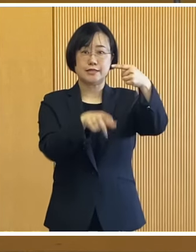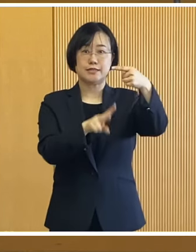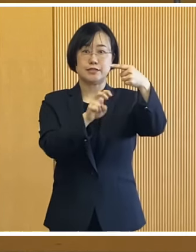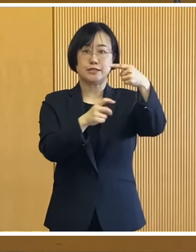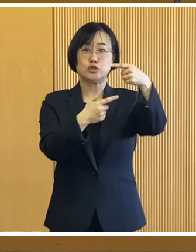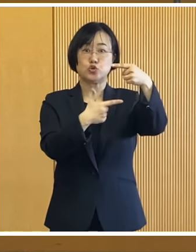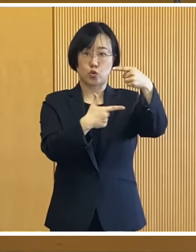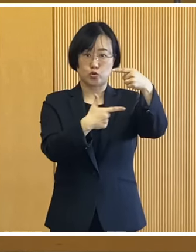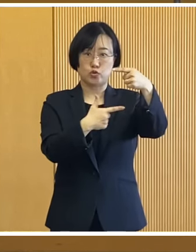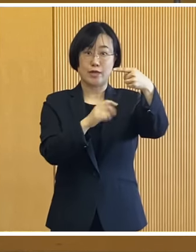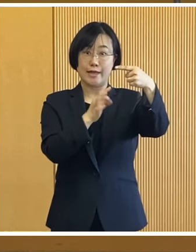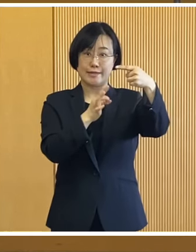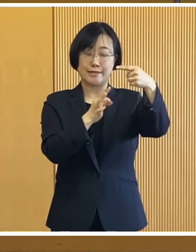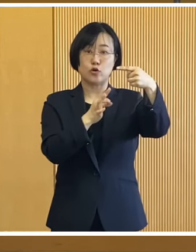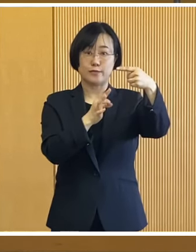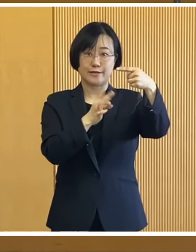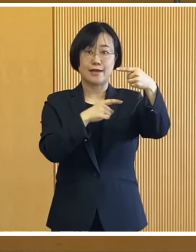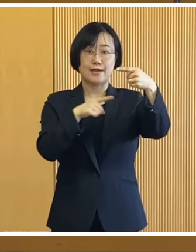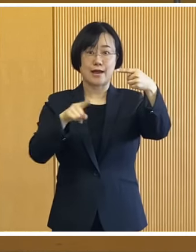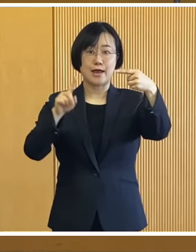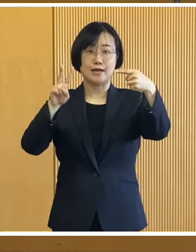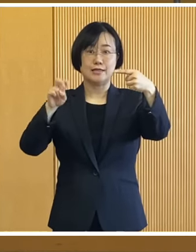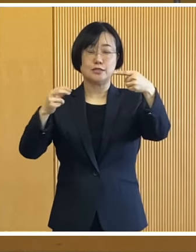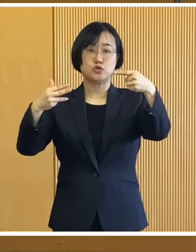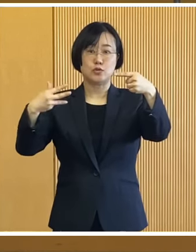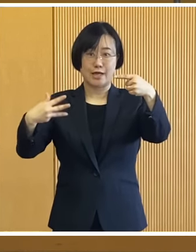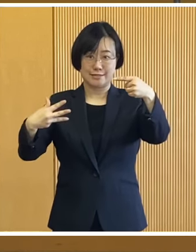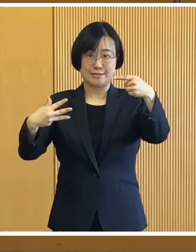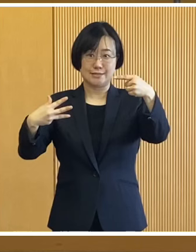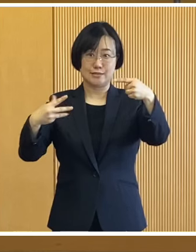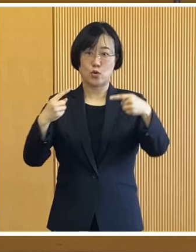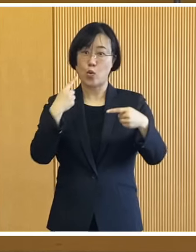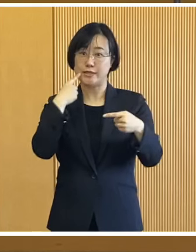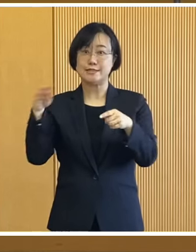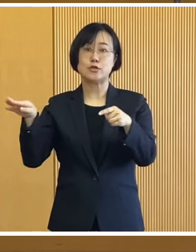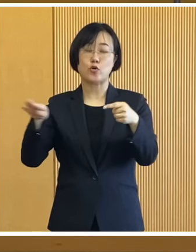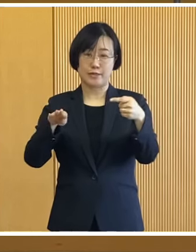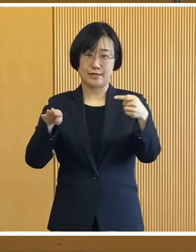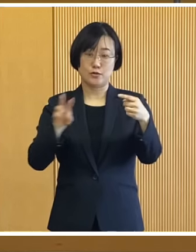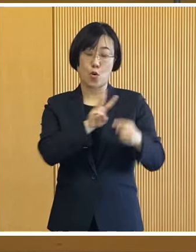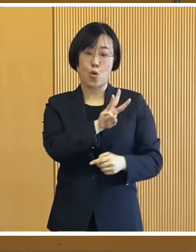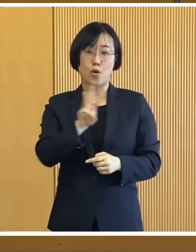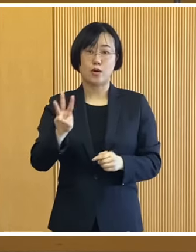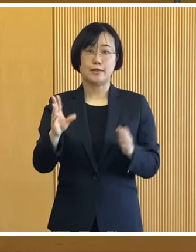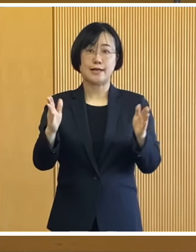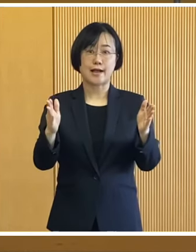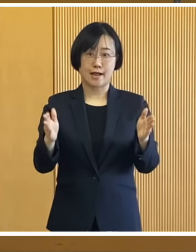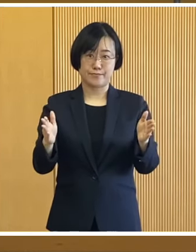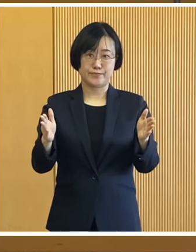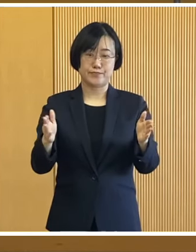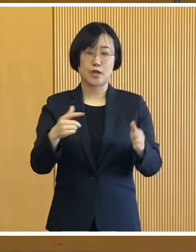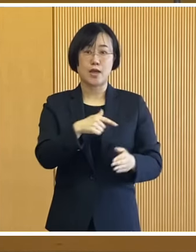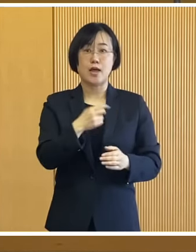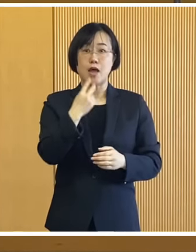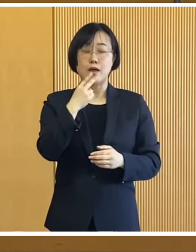来たる1月26日（金曜日）から 28日（日曜日）の3日間